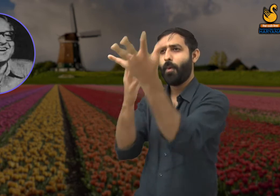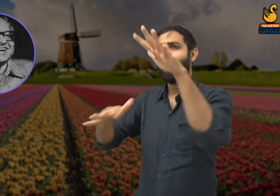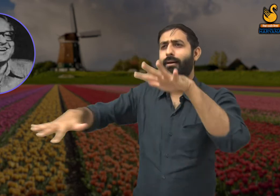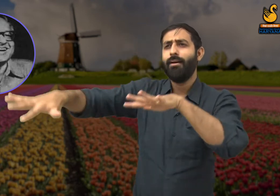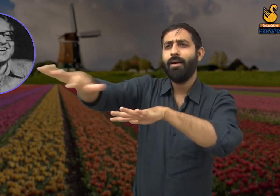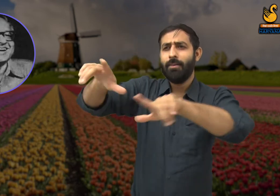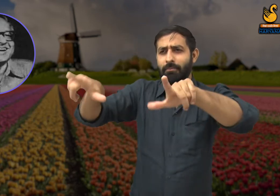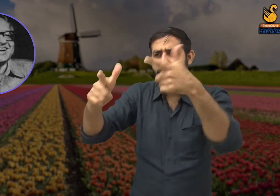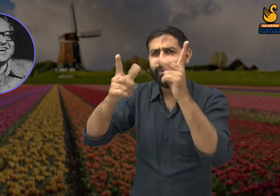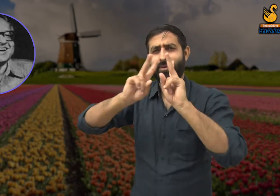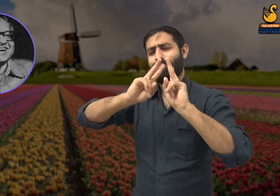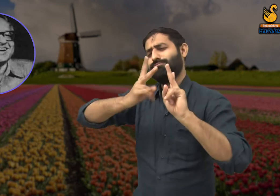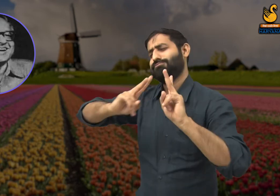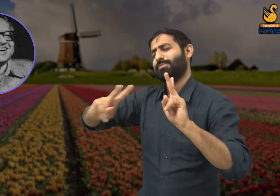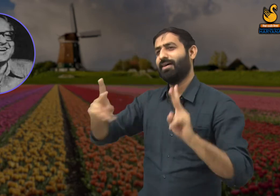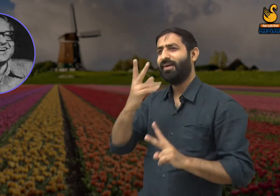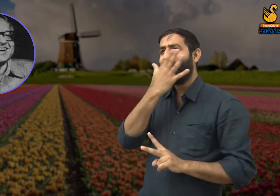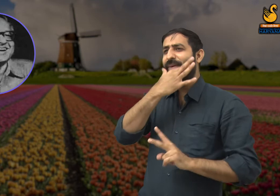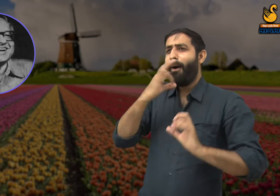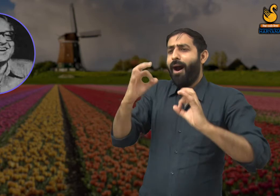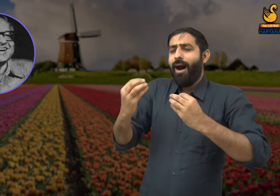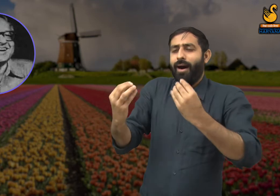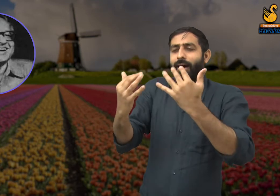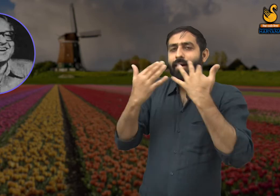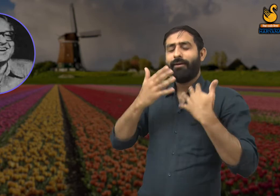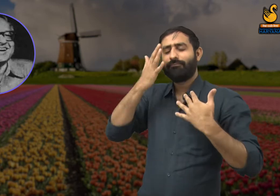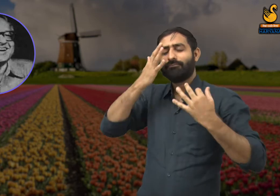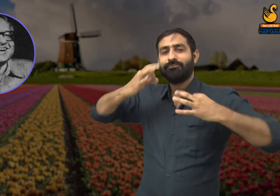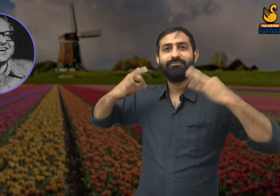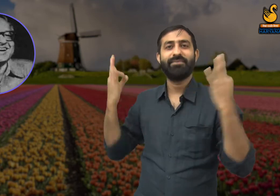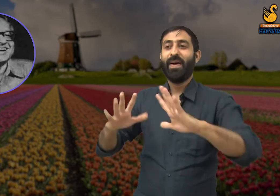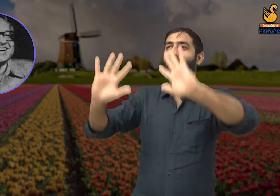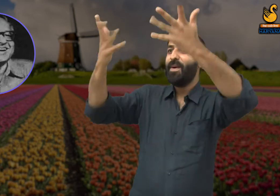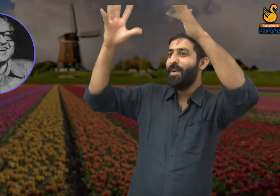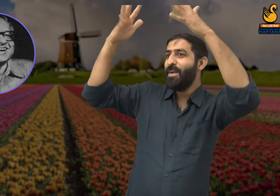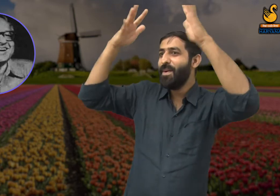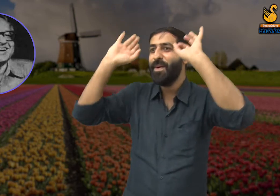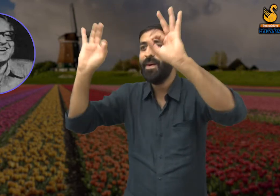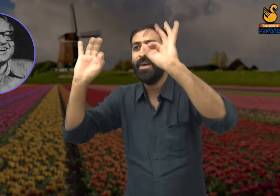वस्तु प्रक्रिया में निवास करता है. जिस प्रकार बसंत ऋतु की ताज़गी और खूबसूरती